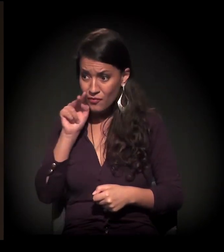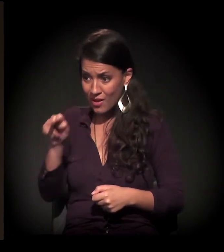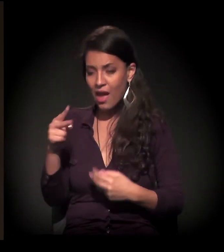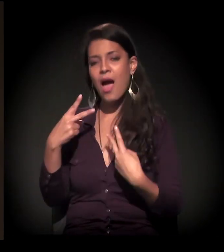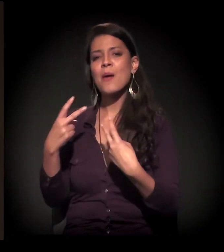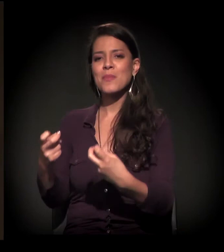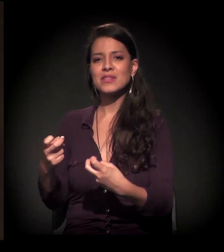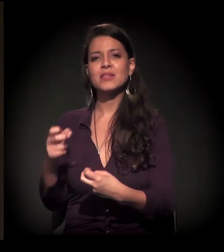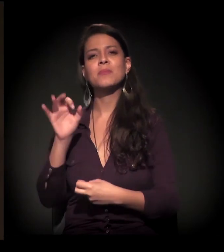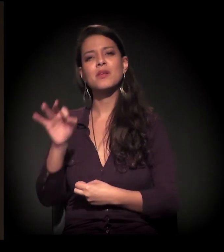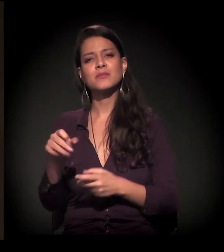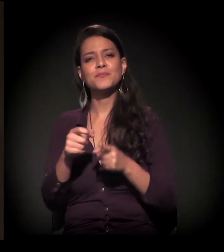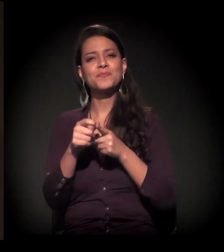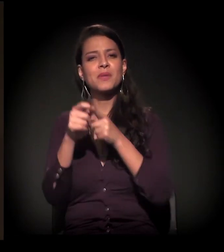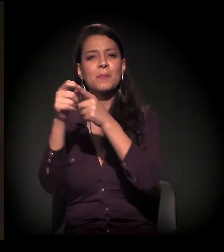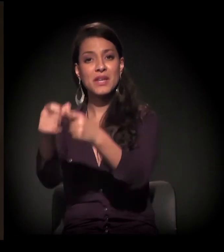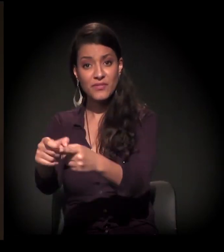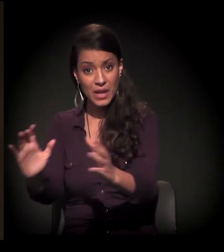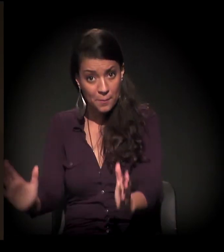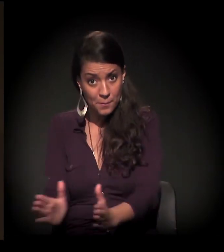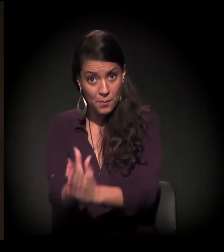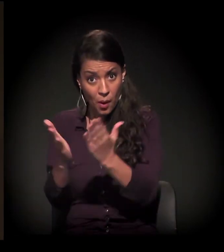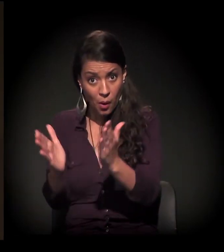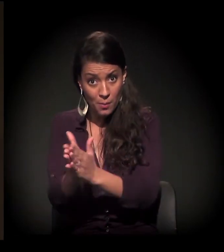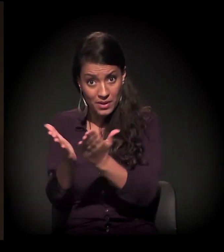se a periferia já era pobre, essa pobreza,